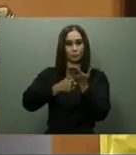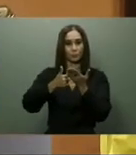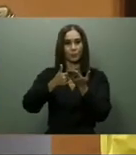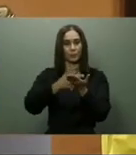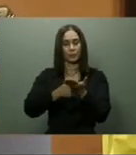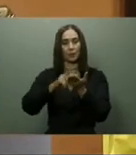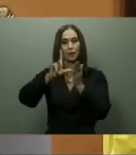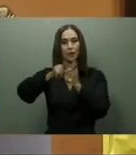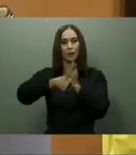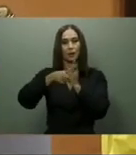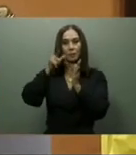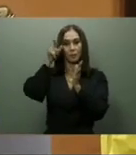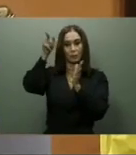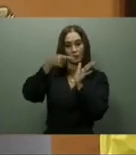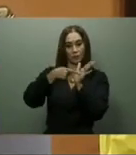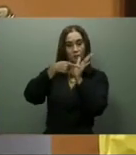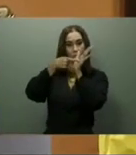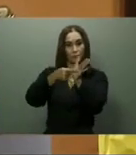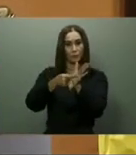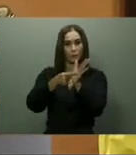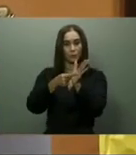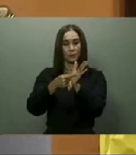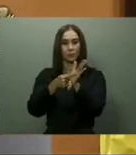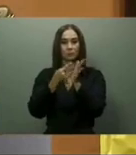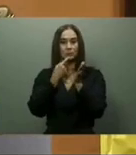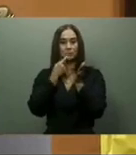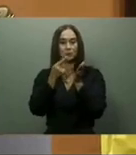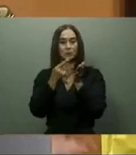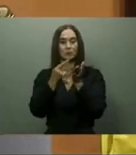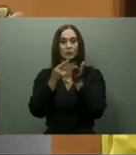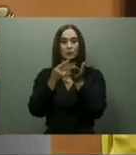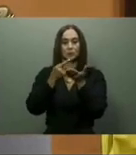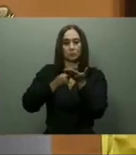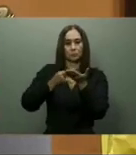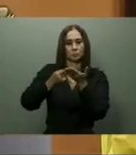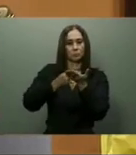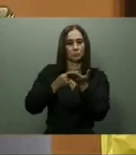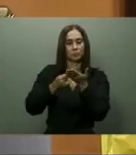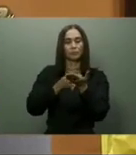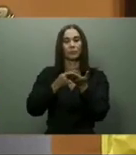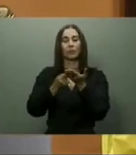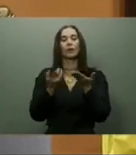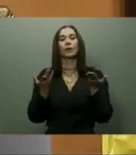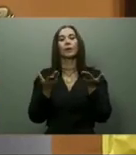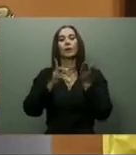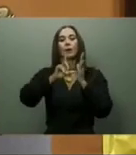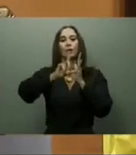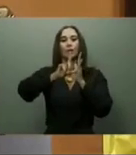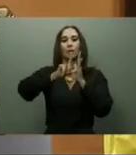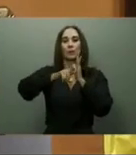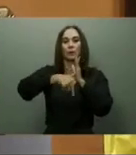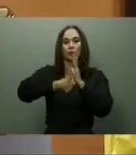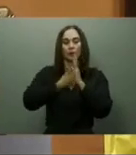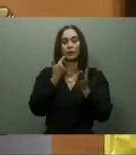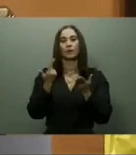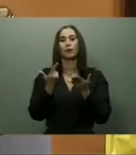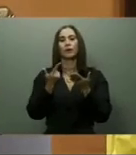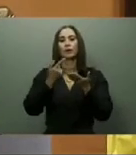según el Gobierno, de agilizar el tránsito vehicular desde y hacia las nueve provincias de las regiones Sur, Sur-Central y Suroeste.